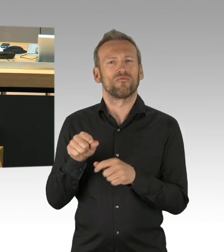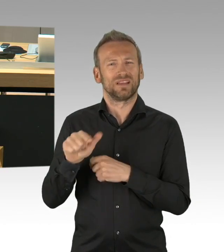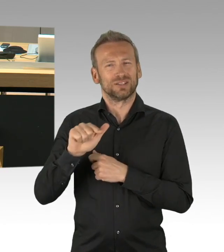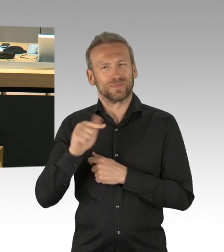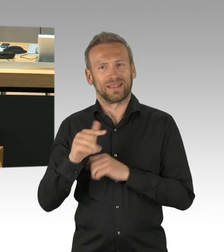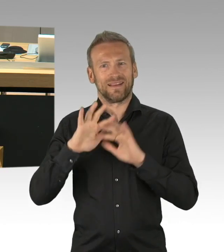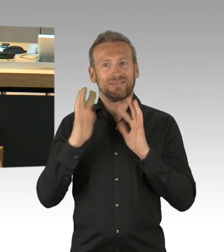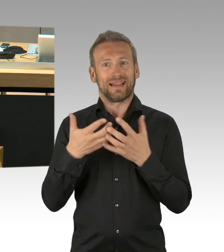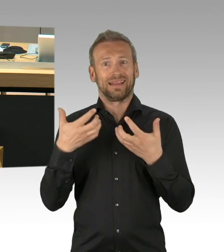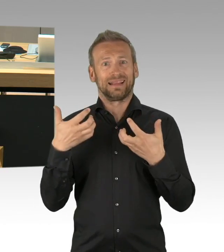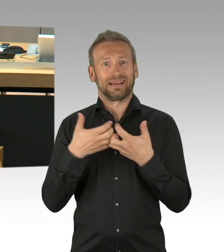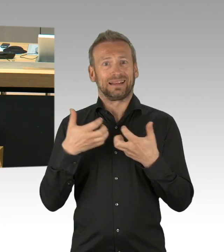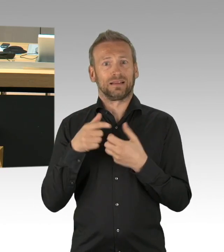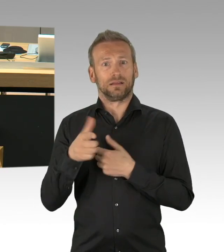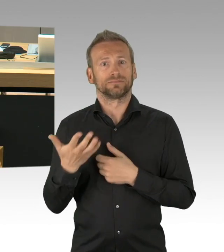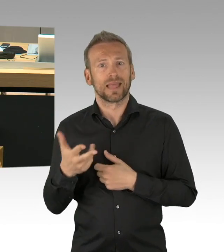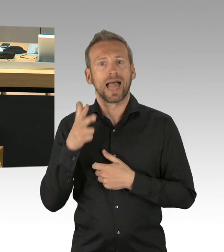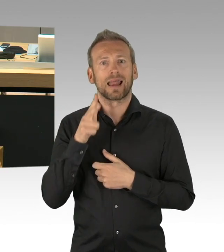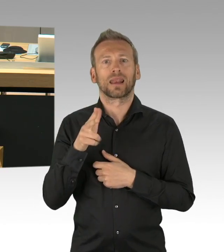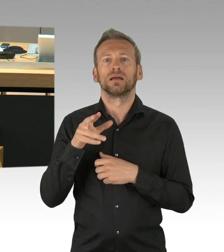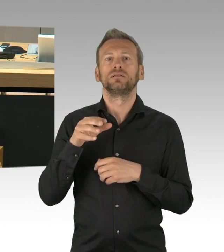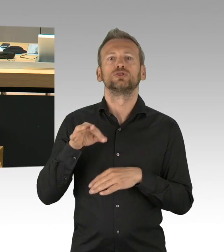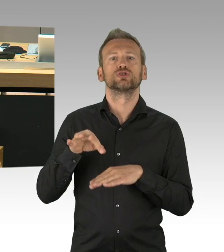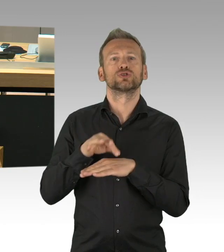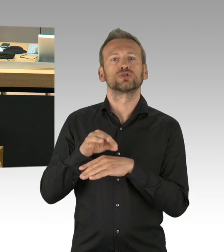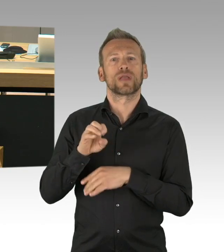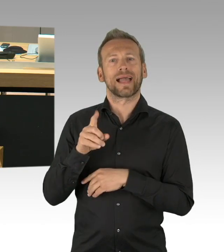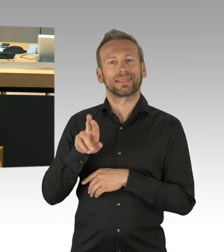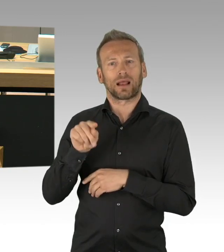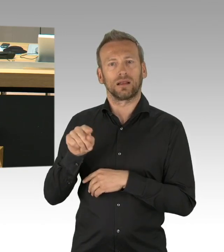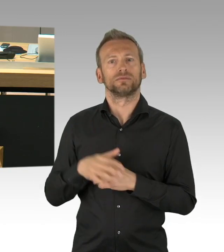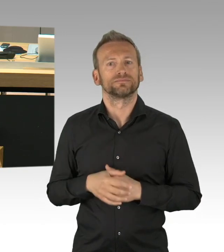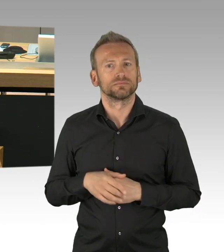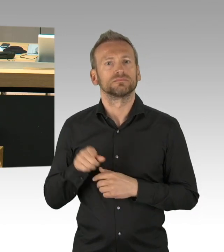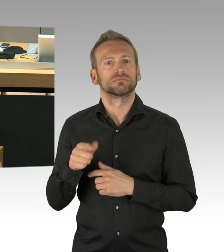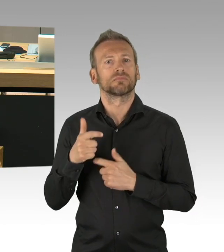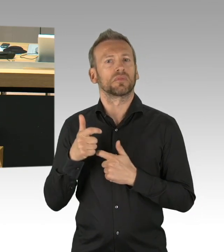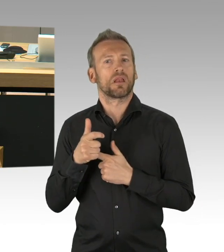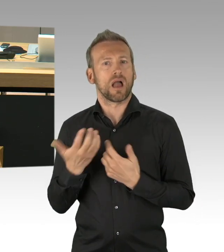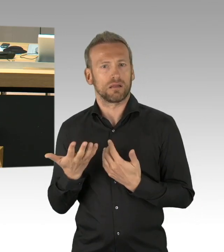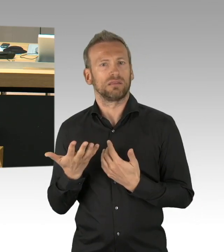meine Damen und Herren, lassen Sie uns diese Chance nicht verstreichen. Wir glauben, dass das Abgeordnetenhaus